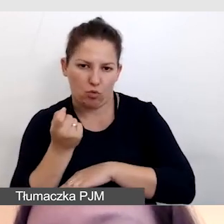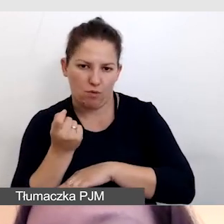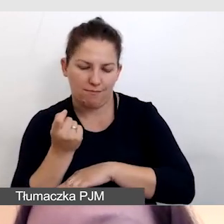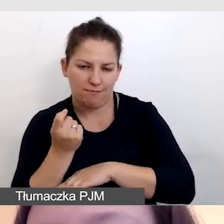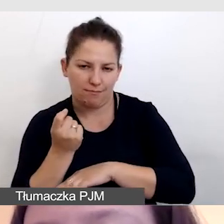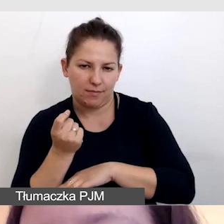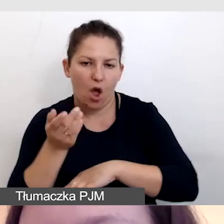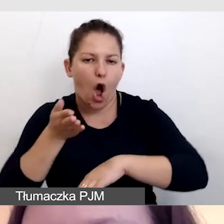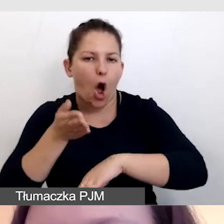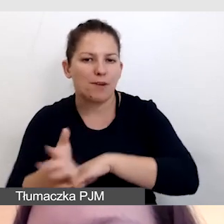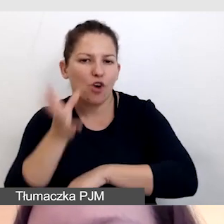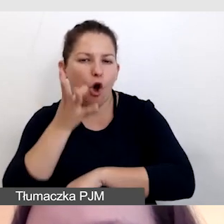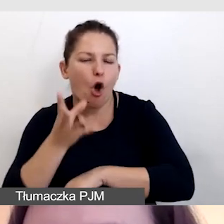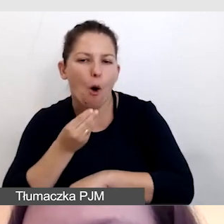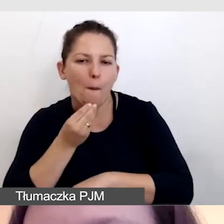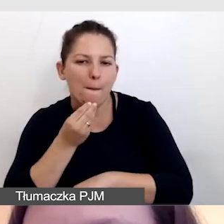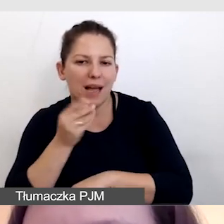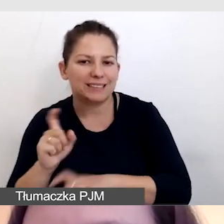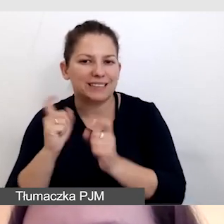Opóźniamy obraz całej transmisji